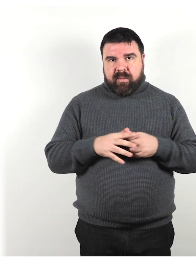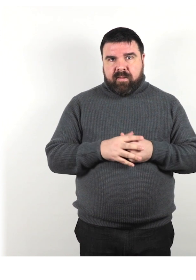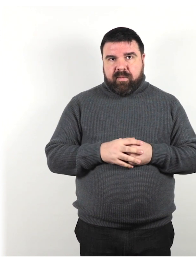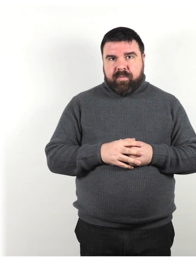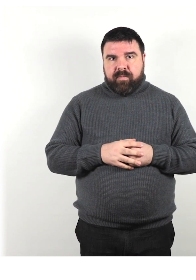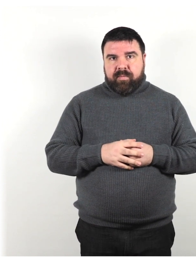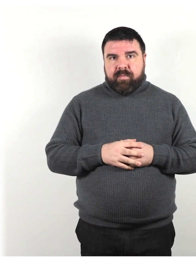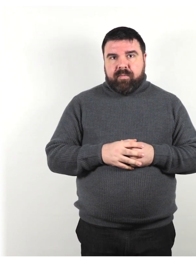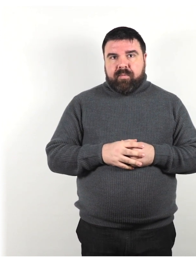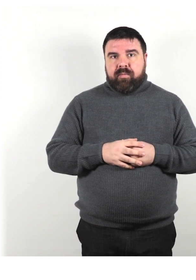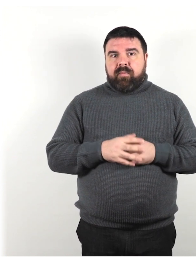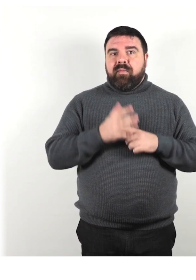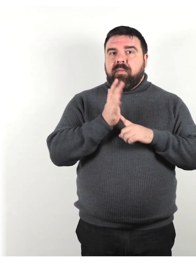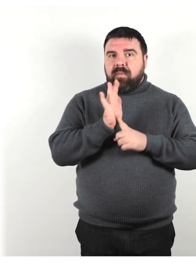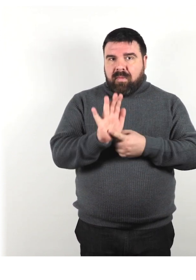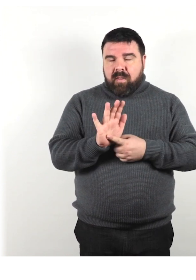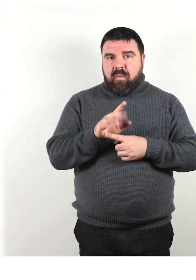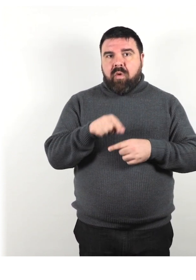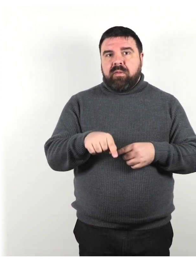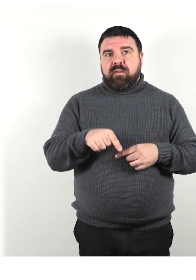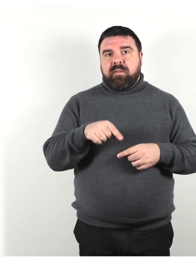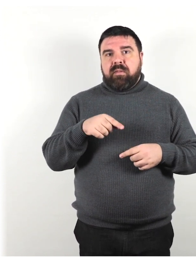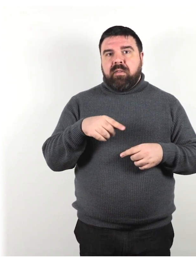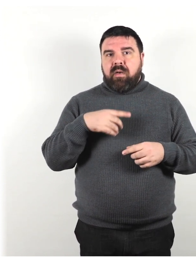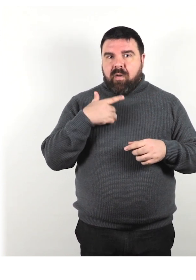dimostra ciò che stai cercando di comunicare verbalmente.